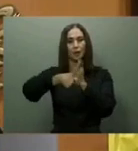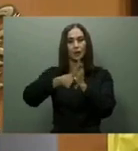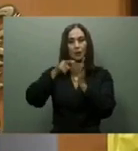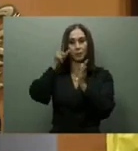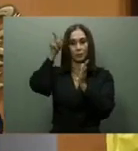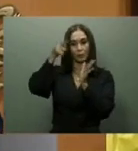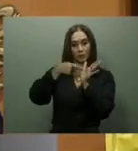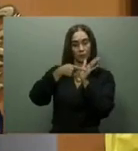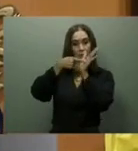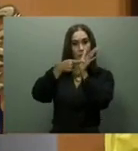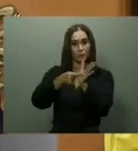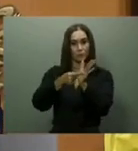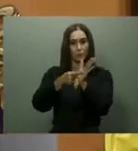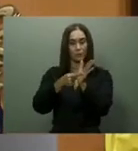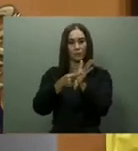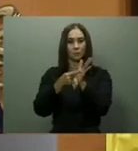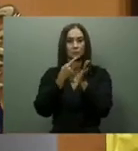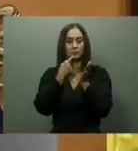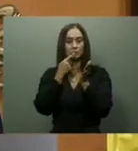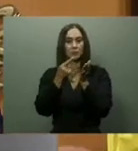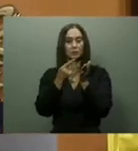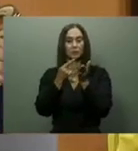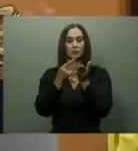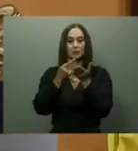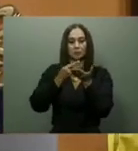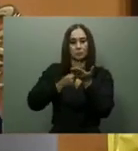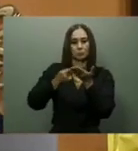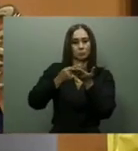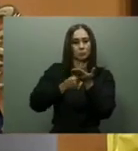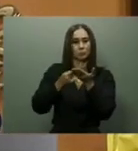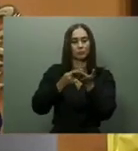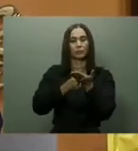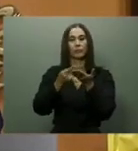En octubre de ese mismo año se reiniciaron los trabajos de construcción de la carretera